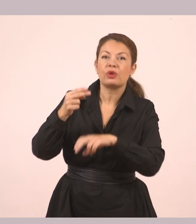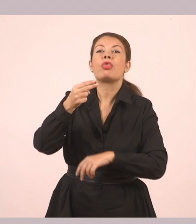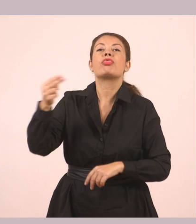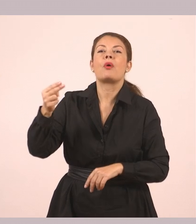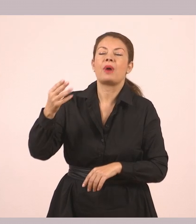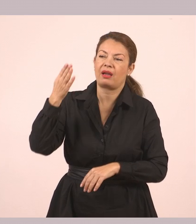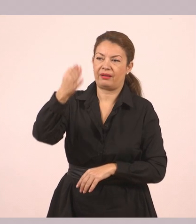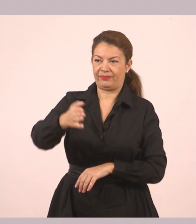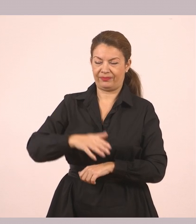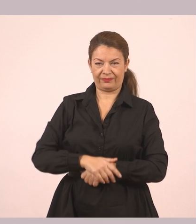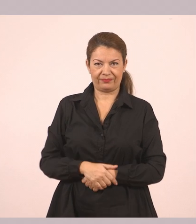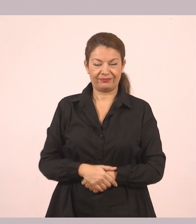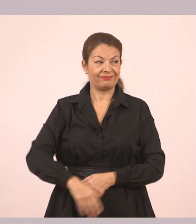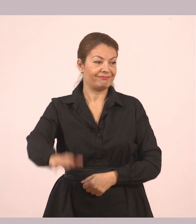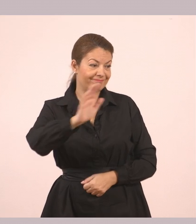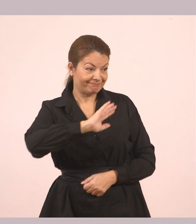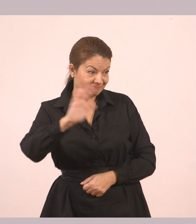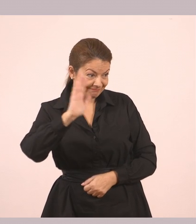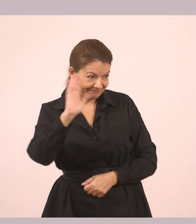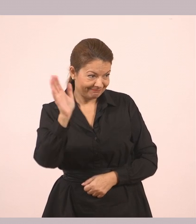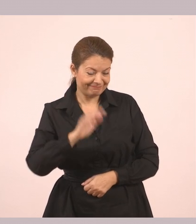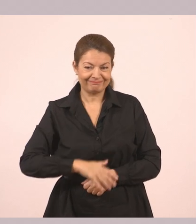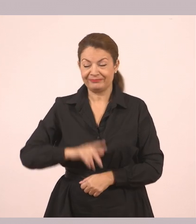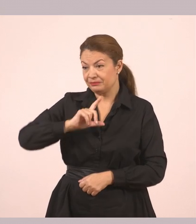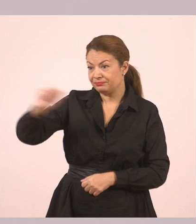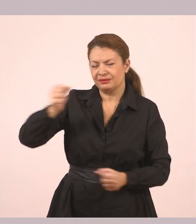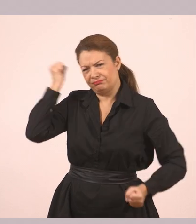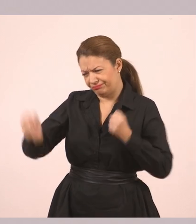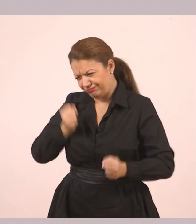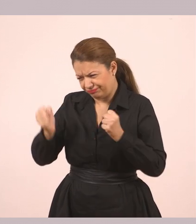Γύρισε και άρχισε να τρέχει. Ο Δημήτρης μπήκε μέσα…